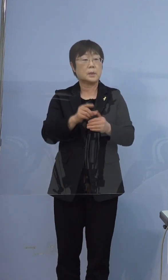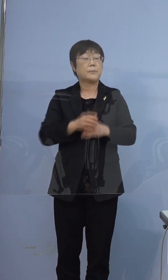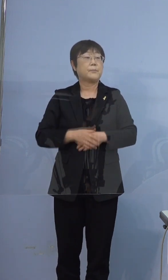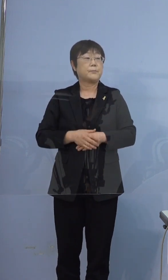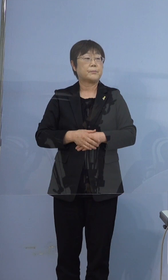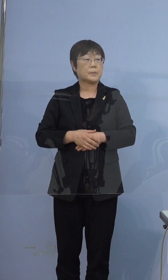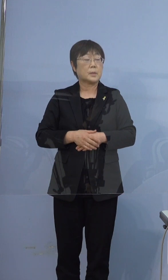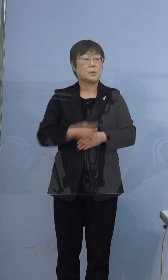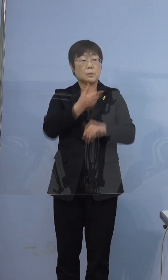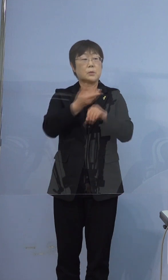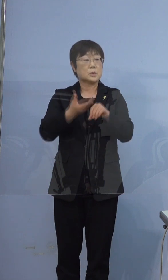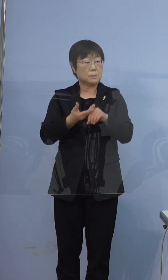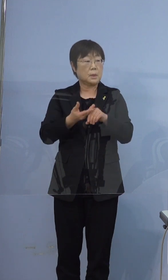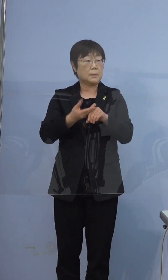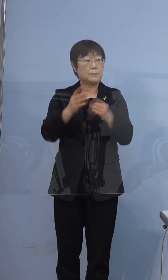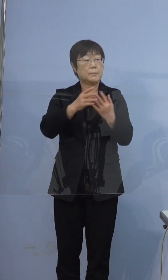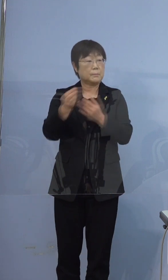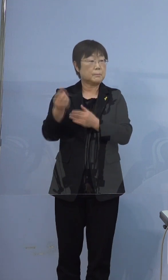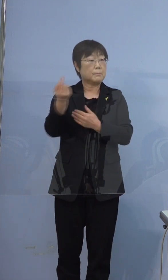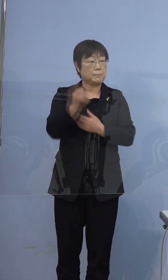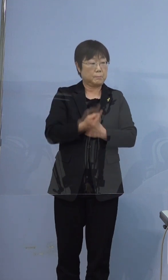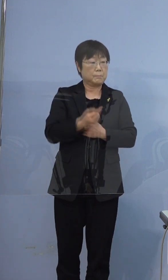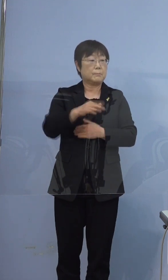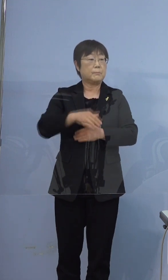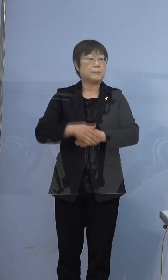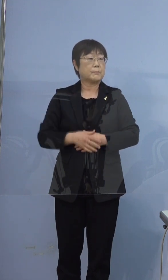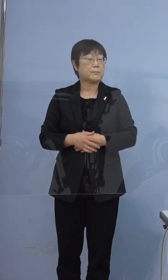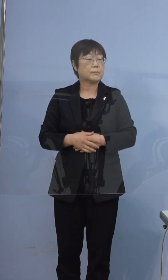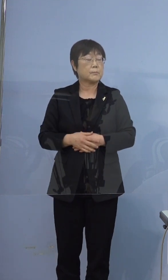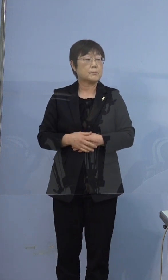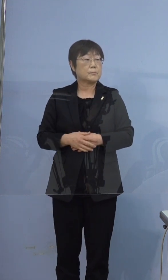こちらの方にいらっしゃったということです